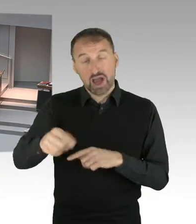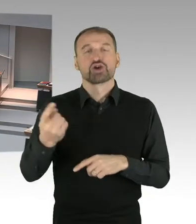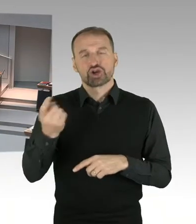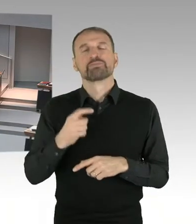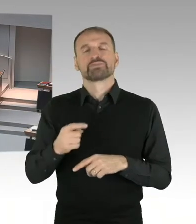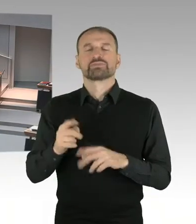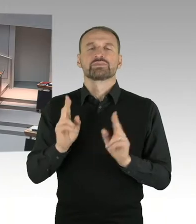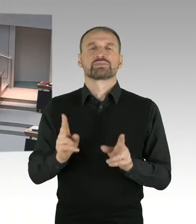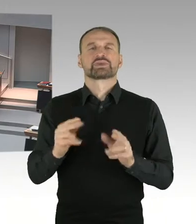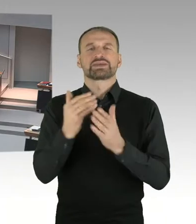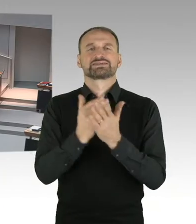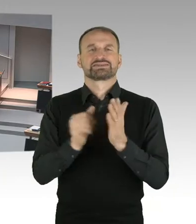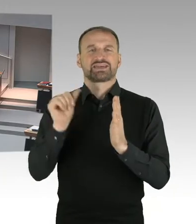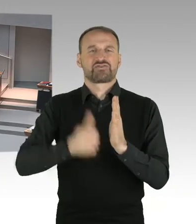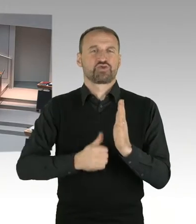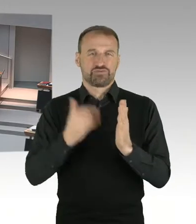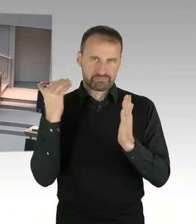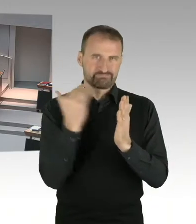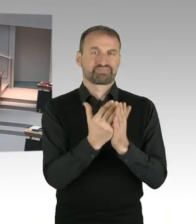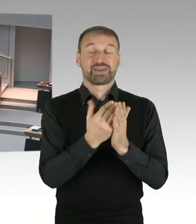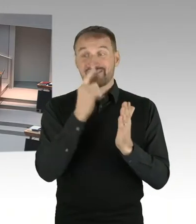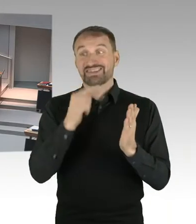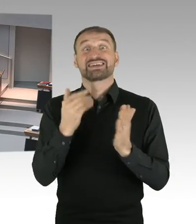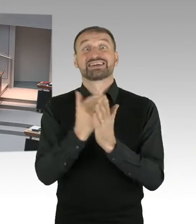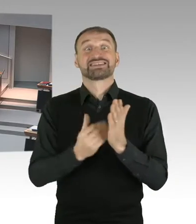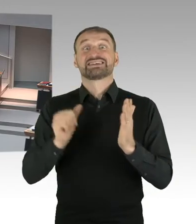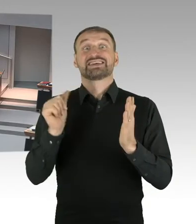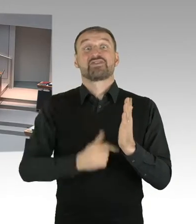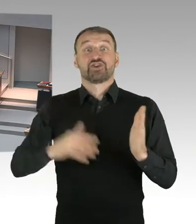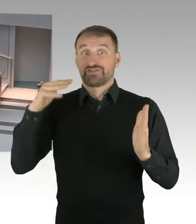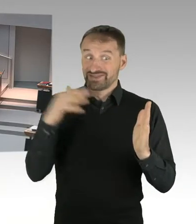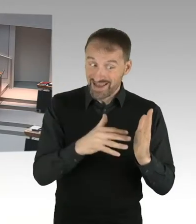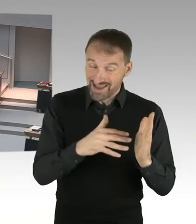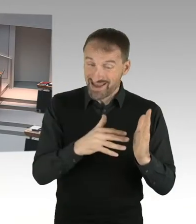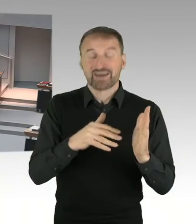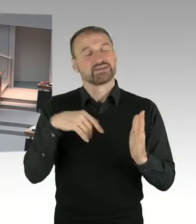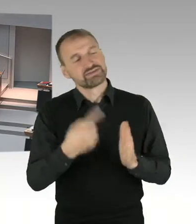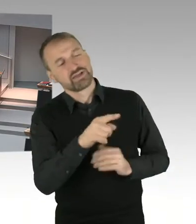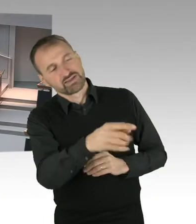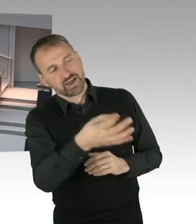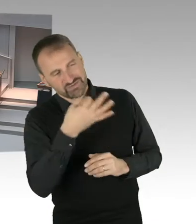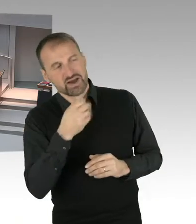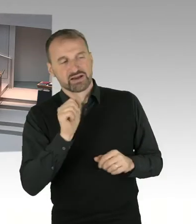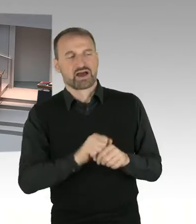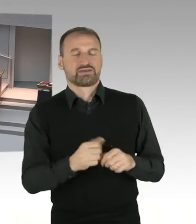ich kann aber etwas zu der Richtung sagen. Das wesentliche politische Versprechen